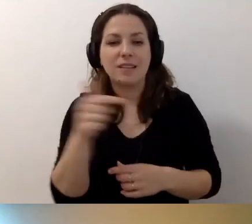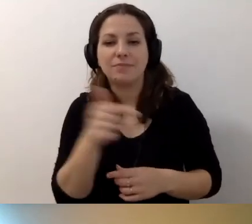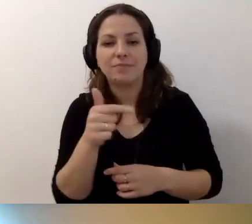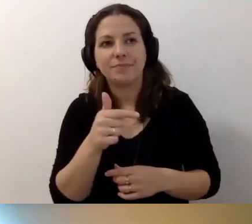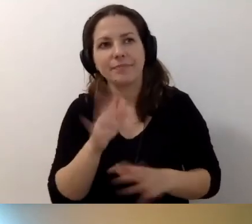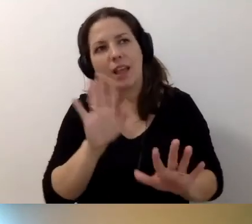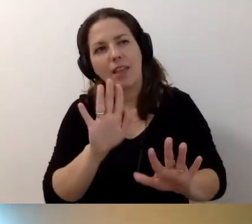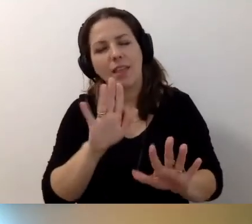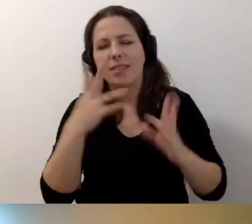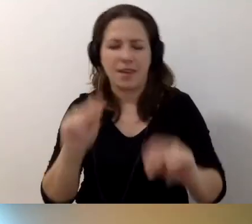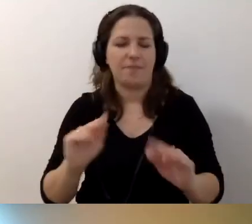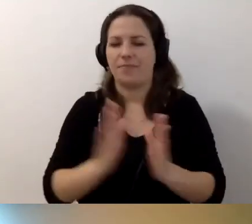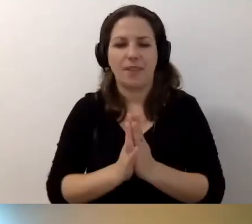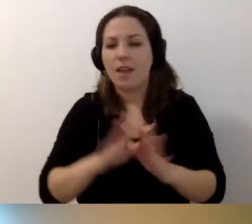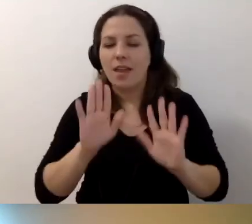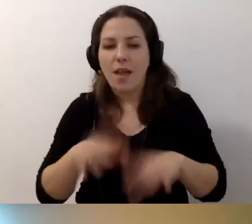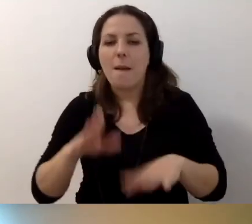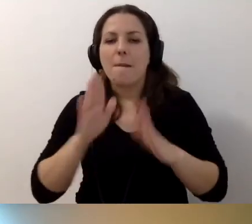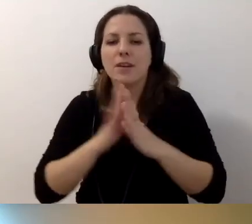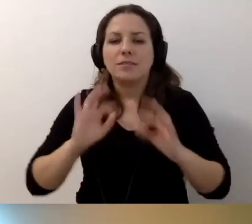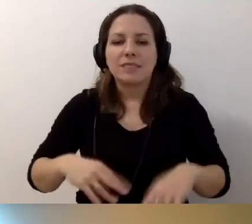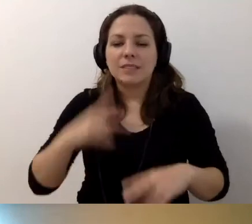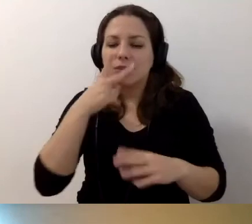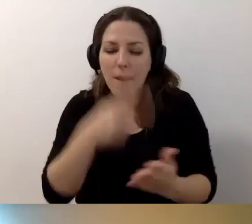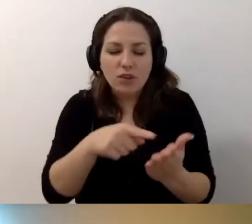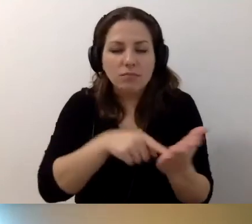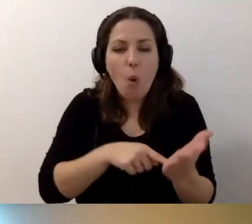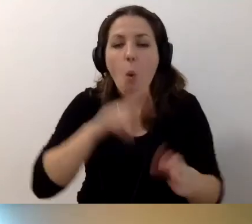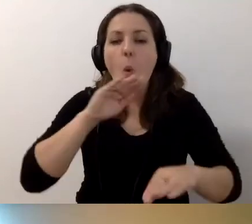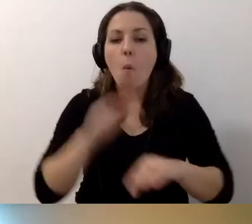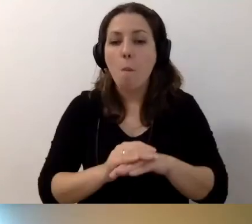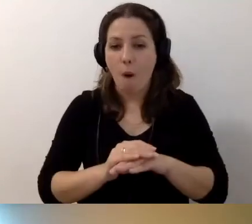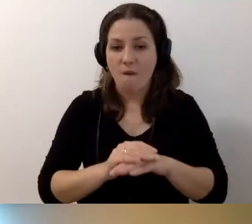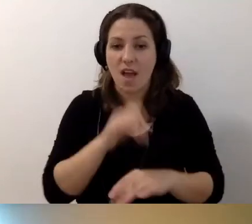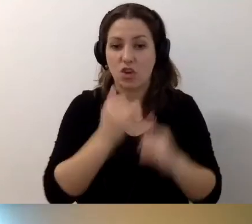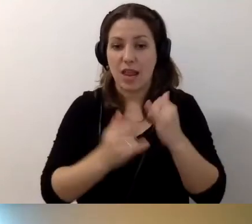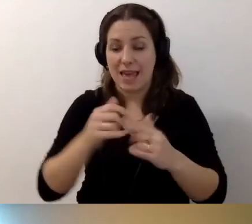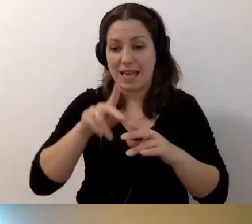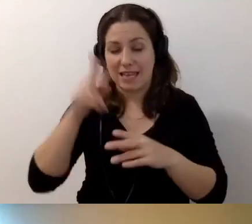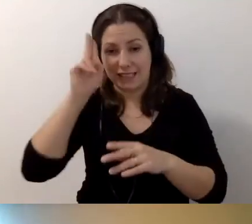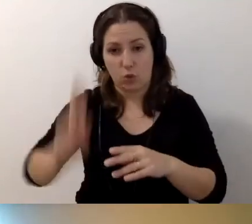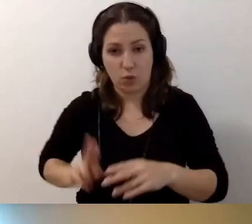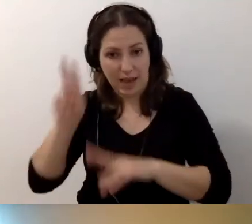Ale proszę zerkać do umowy. Jeżeli instytucja publiczna wynajmuje ten budynek,